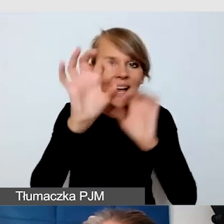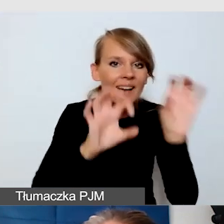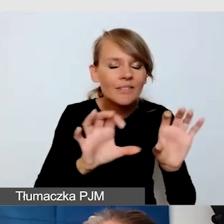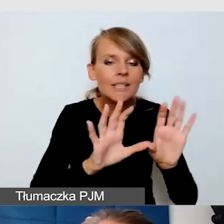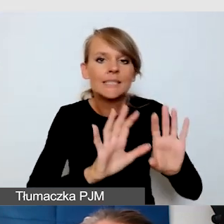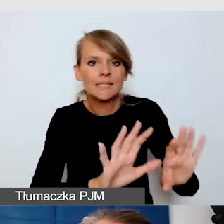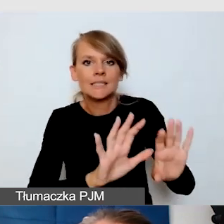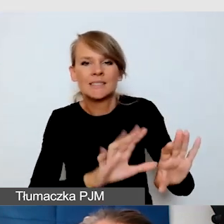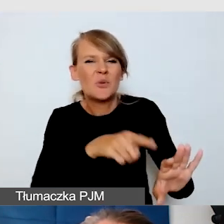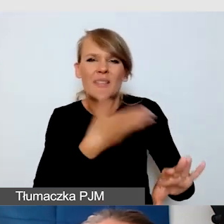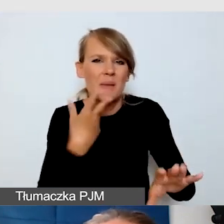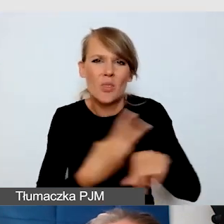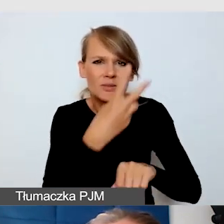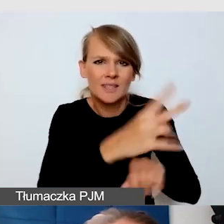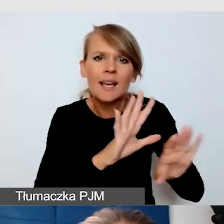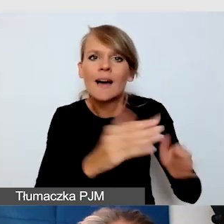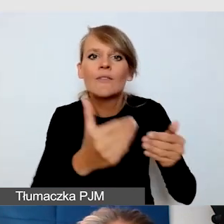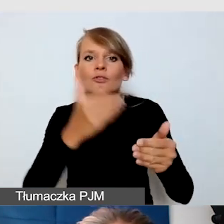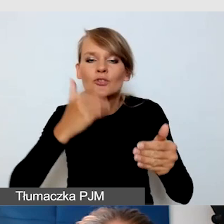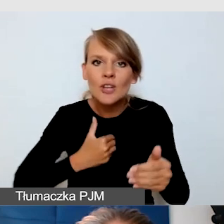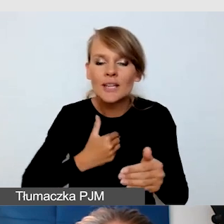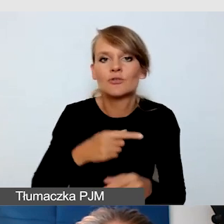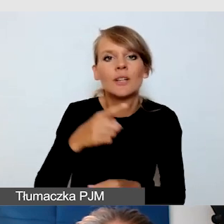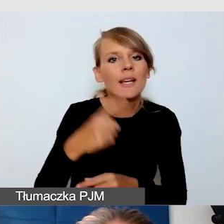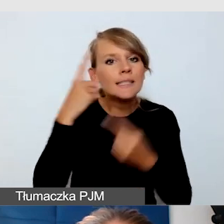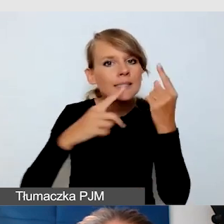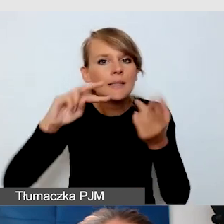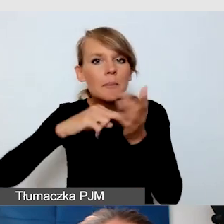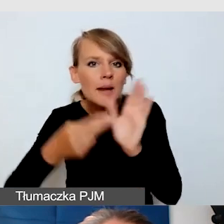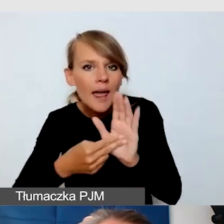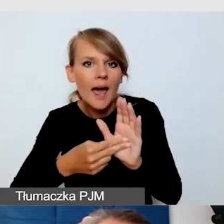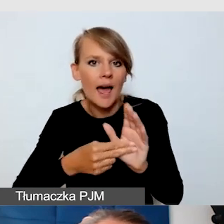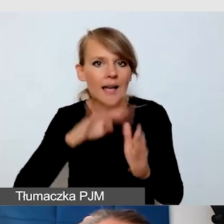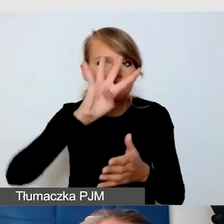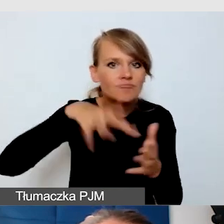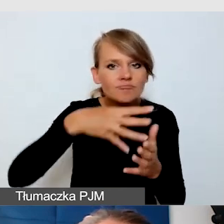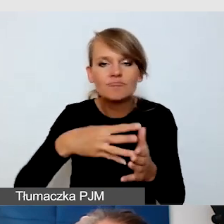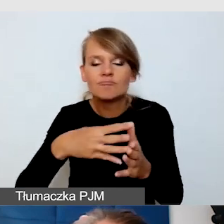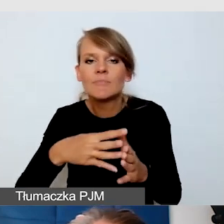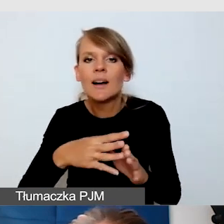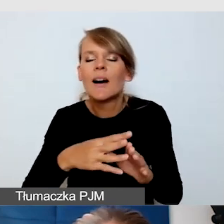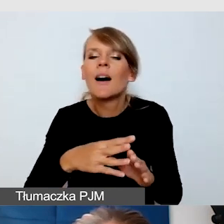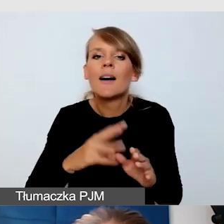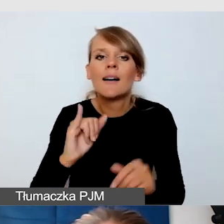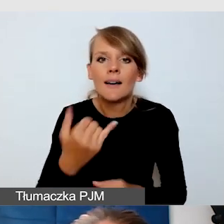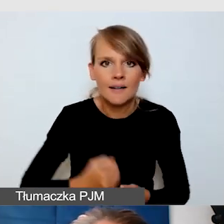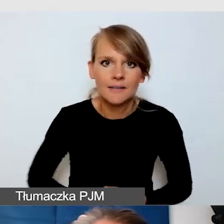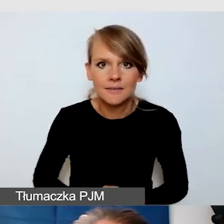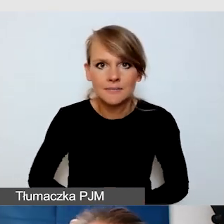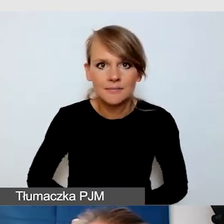wszyscy pracowaliśmy, układając ten skomplikowanym harmonogram, na bardzo skomplikowanym, ale Excelu.